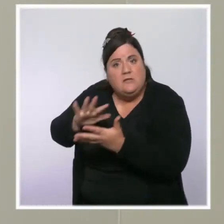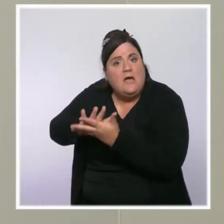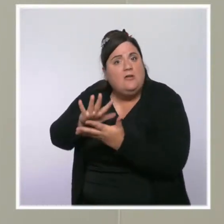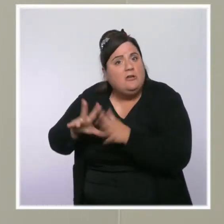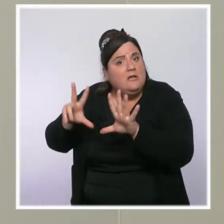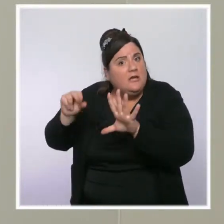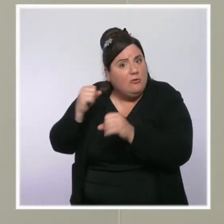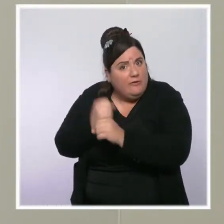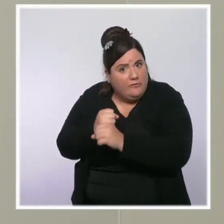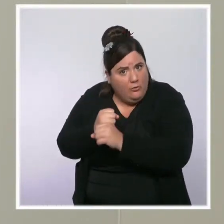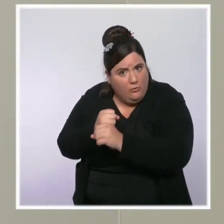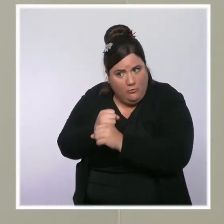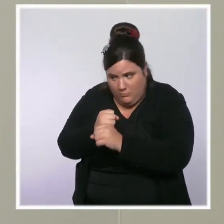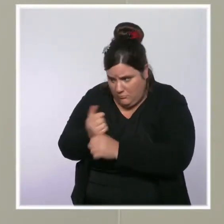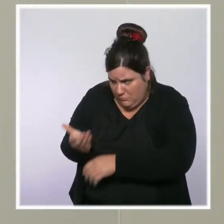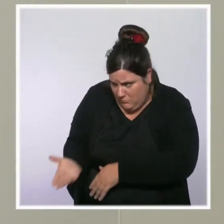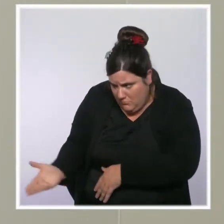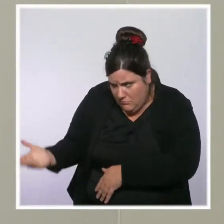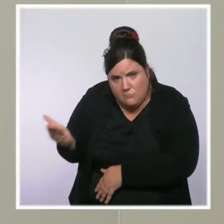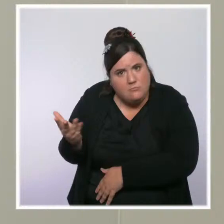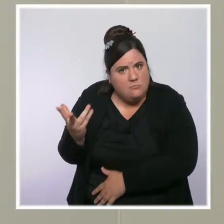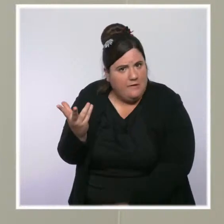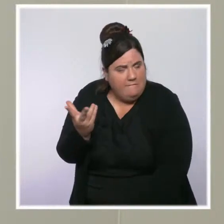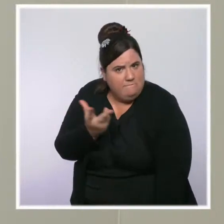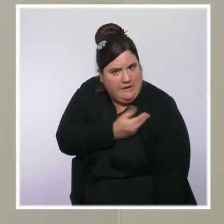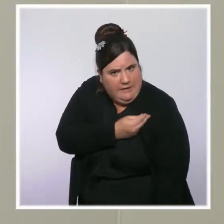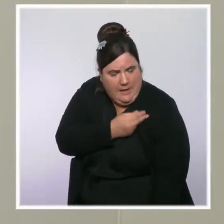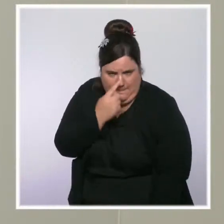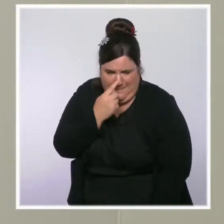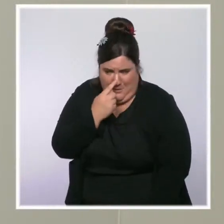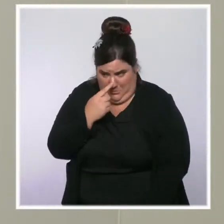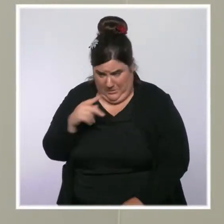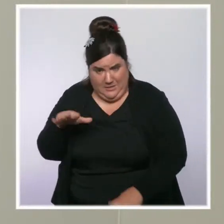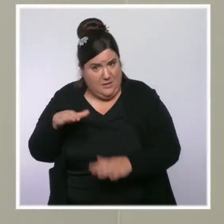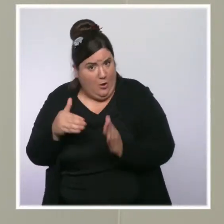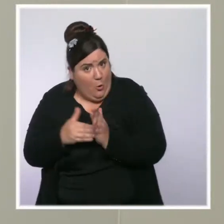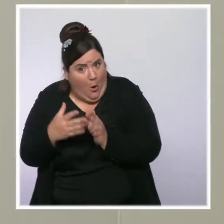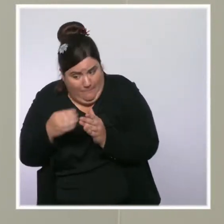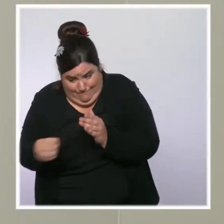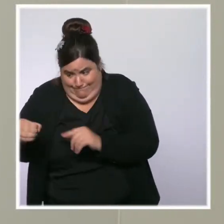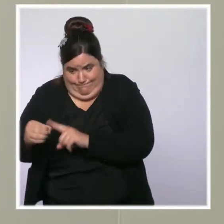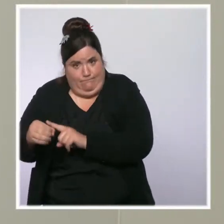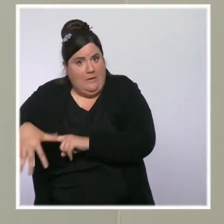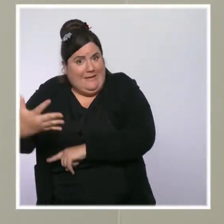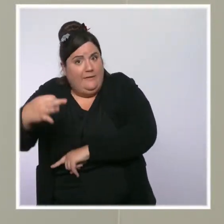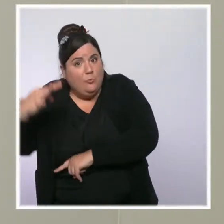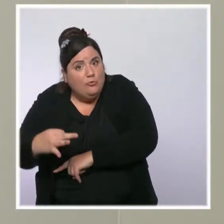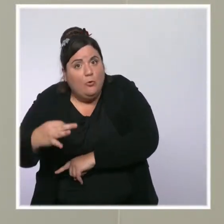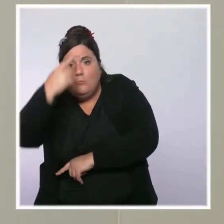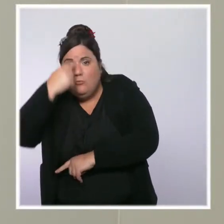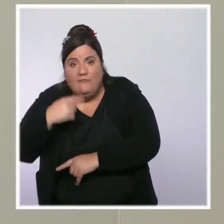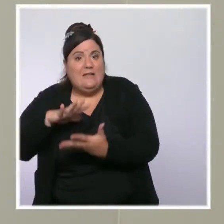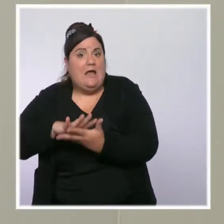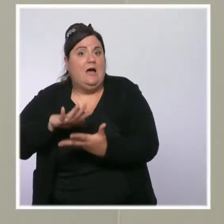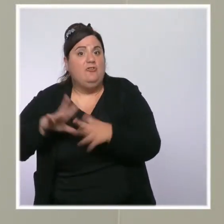Il reste encore 15 % des plus de 80 ans qui ne sont pas vaccinés, alors que dans d'autres pays européens,